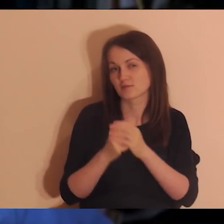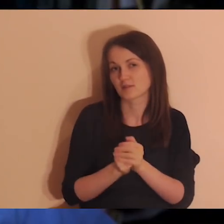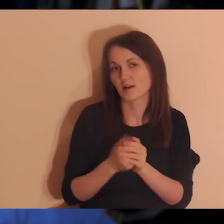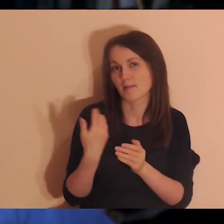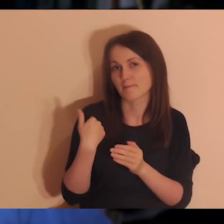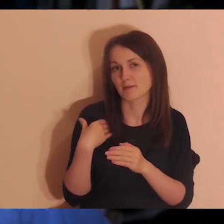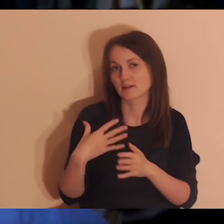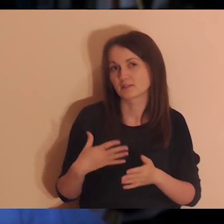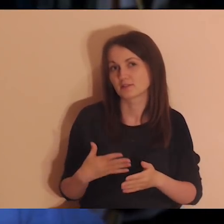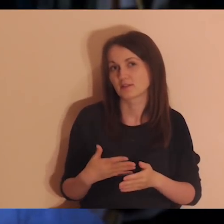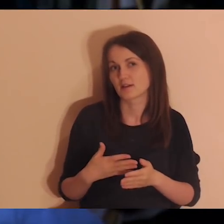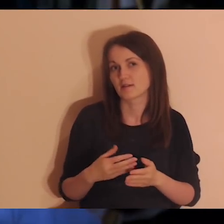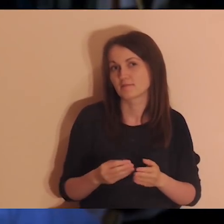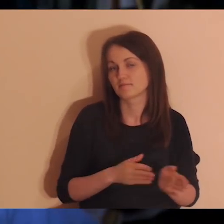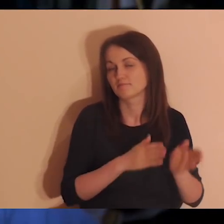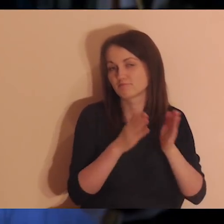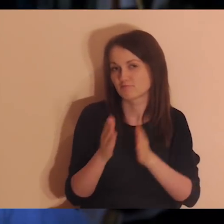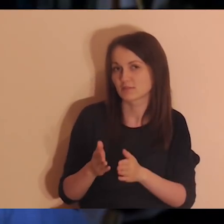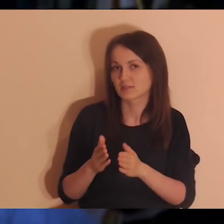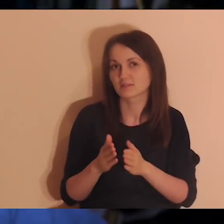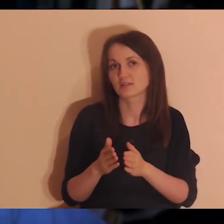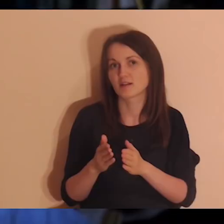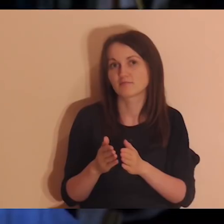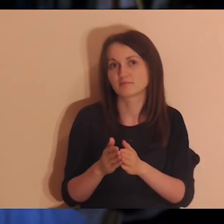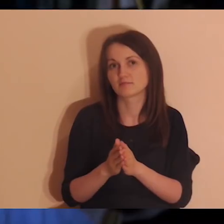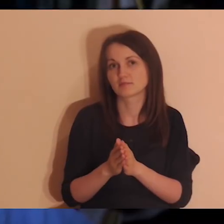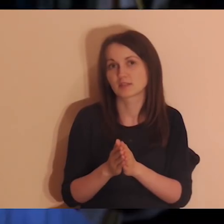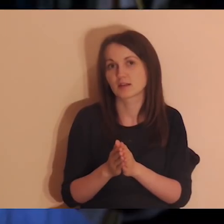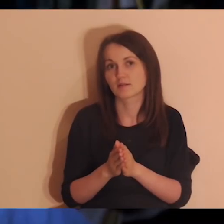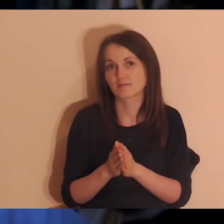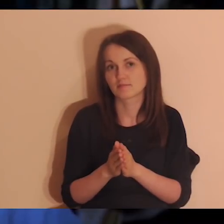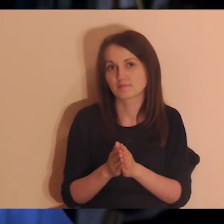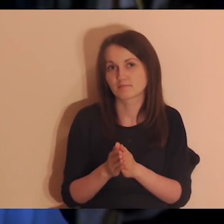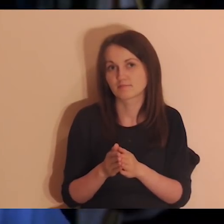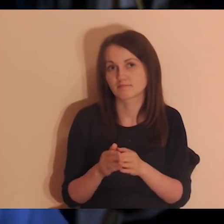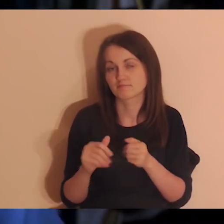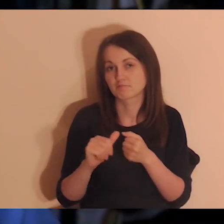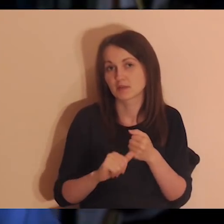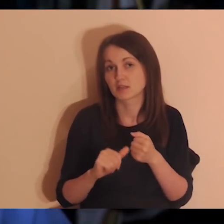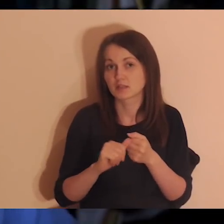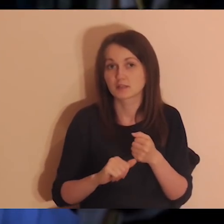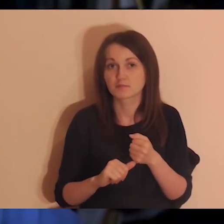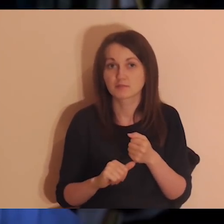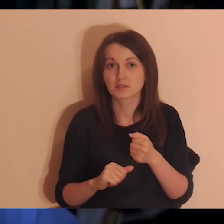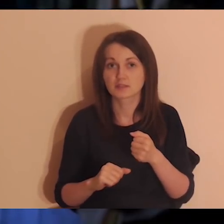Będzie więcej takich spotkań, jakieś weekendziki w lipcu może, sierpień, wrzesień.